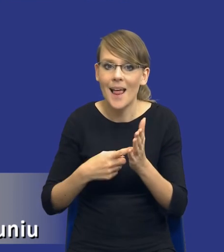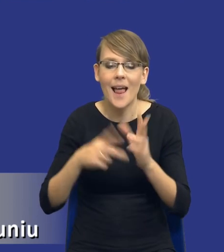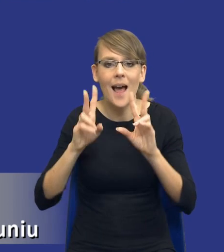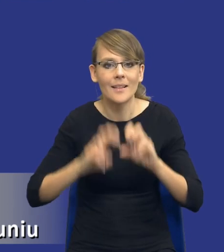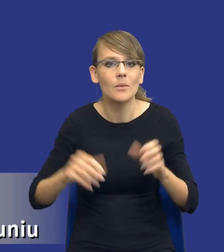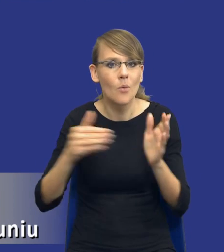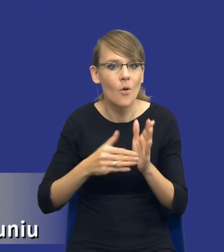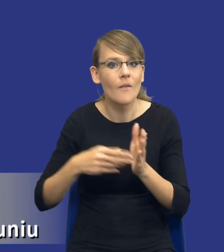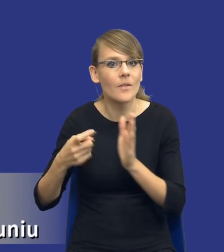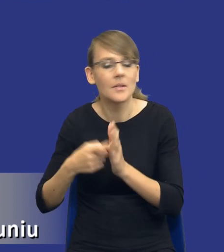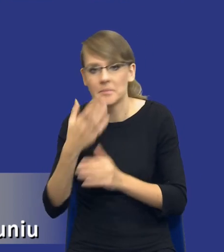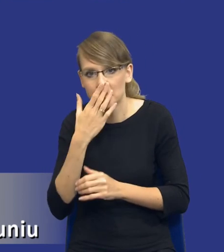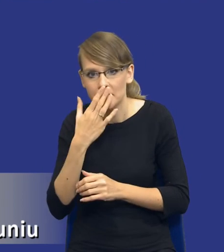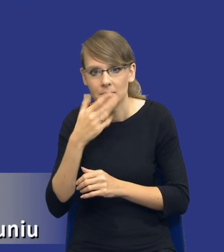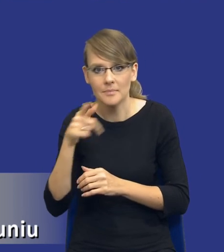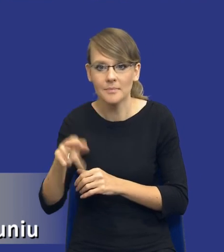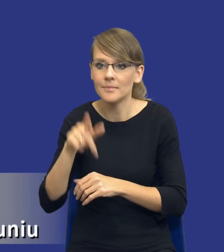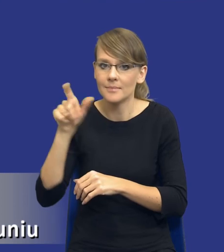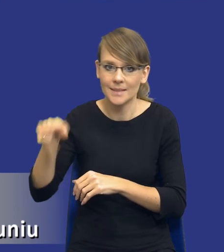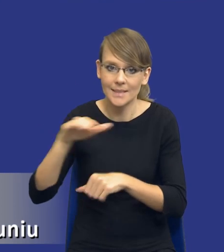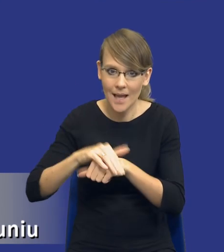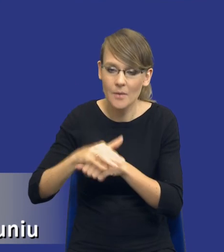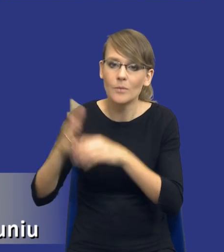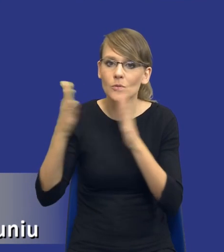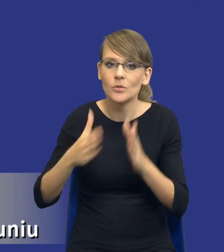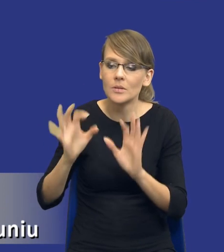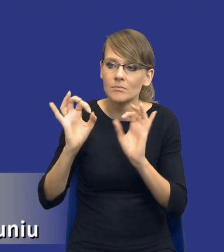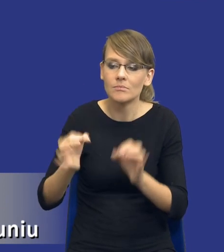przygotowanie zamawiającego do racjonalnego i efektywnego ekonomicznie